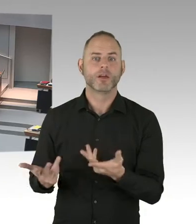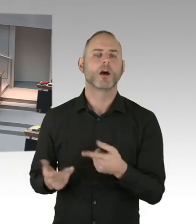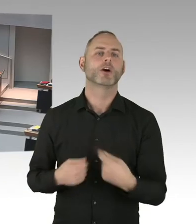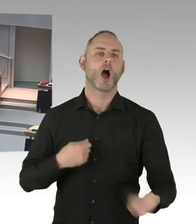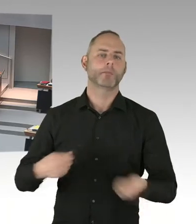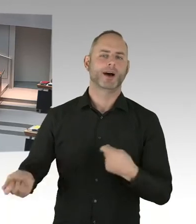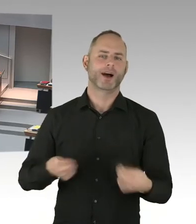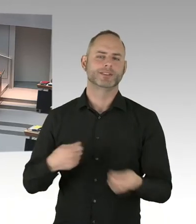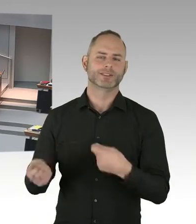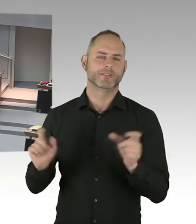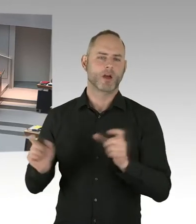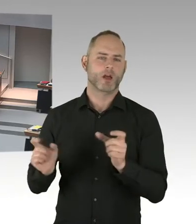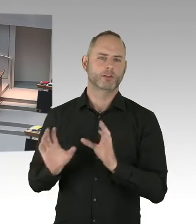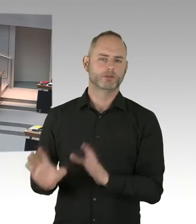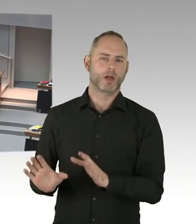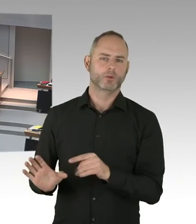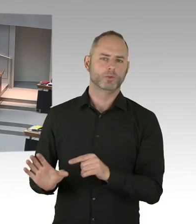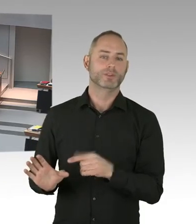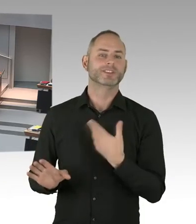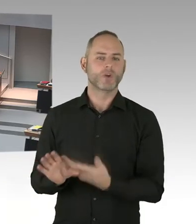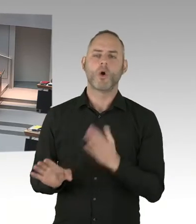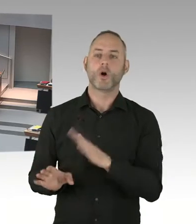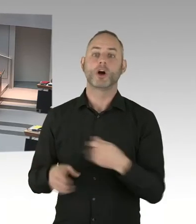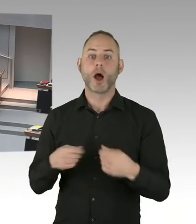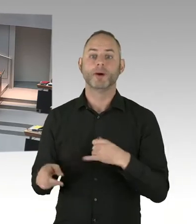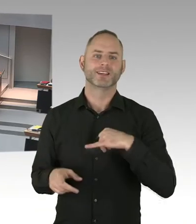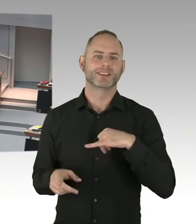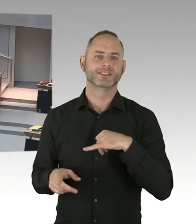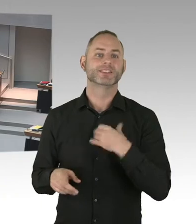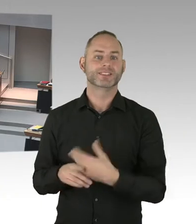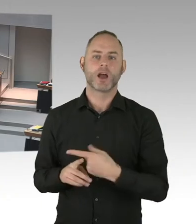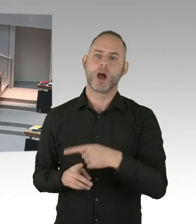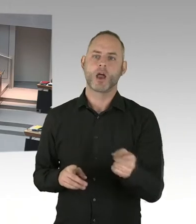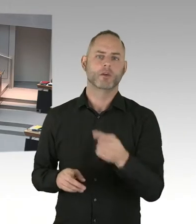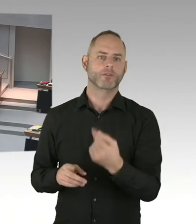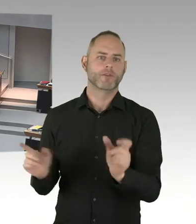Jeder Weihnachtsmarkt in der Stadt wird unterstützt von der Polizei Berlin. Am Breitscheidplatz hat man die Situation,